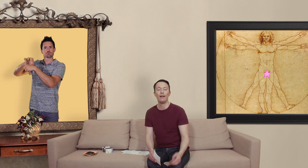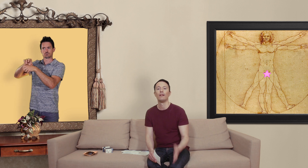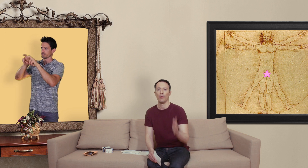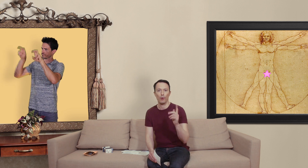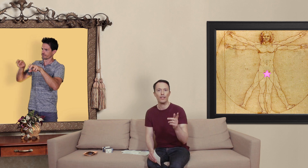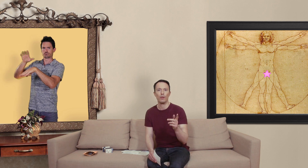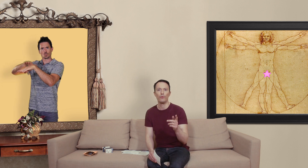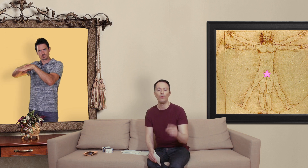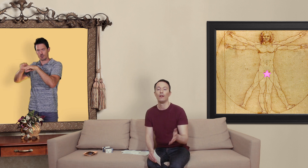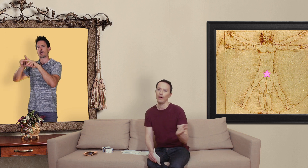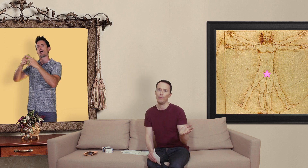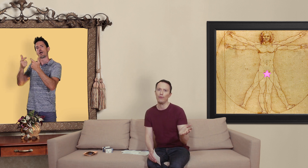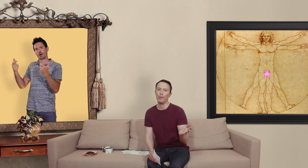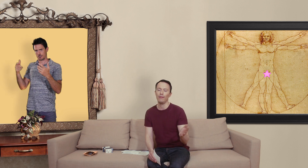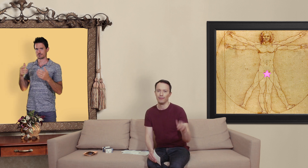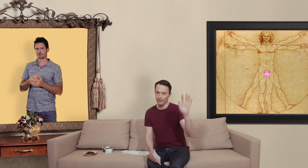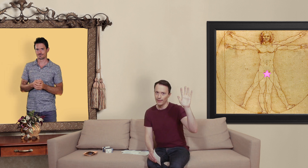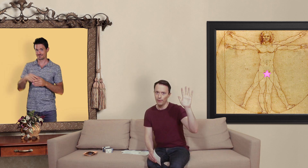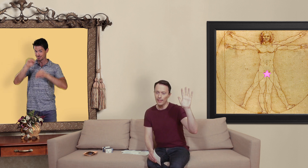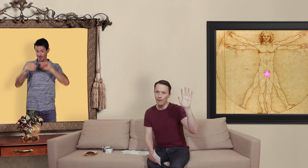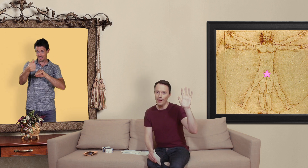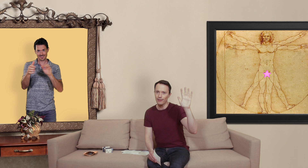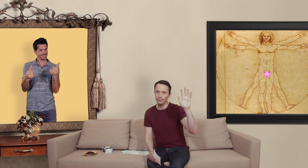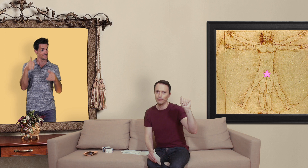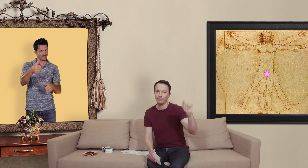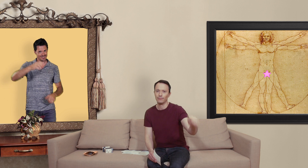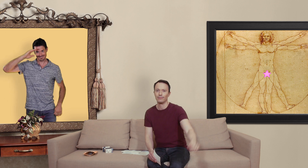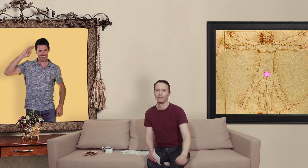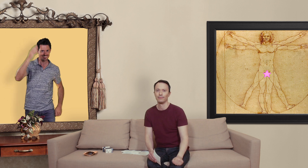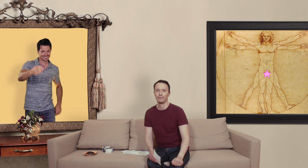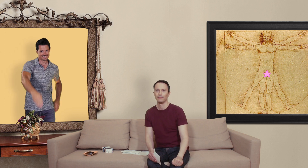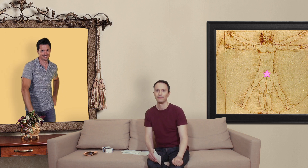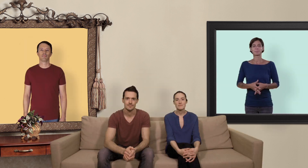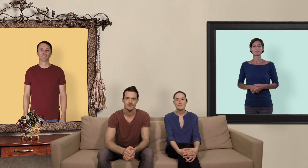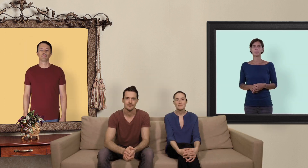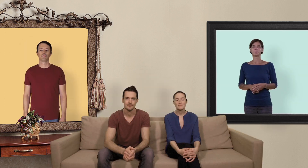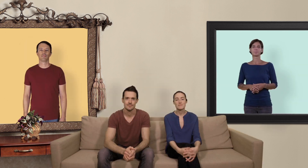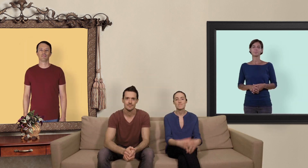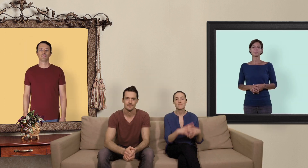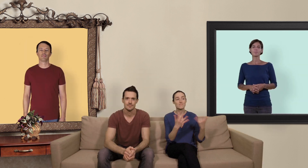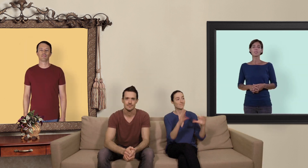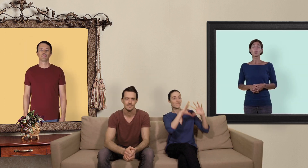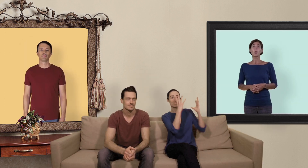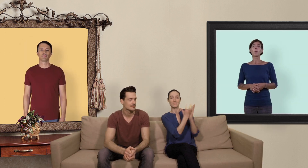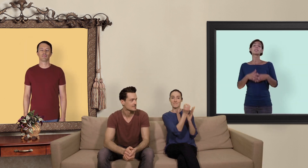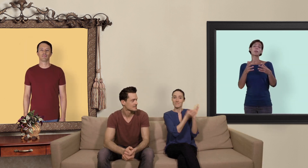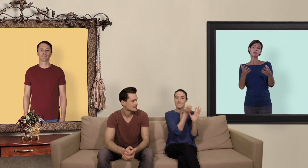prenez soin de vous, amusez vous bien Salut les slibards. On espère que